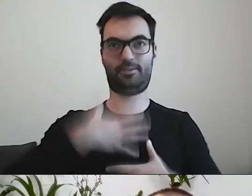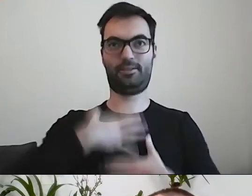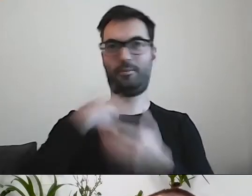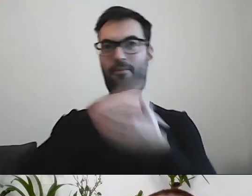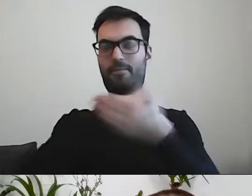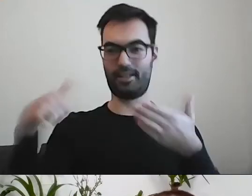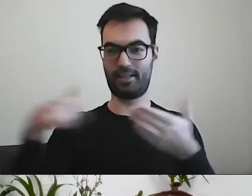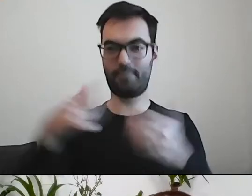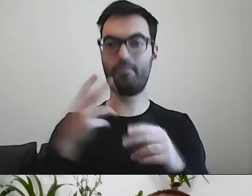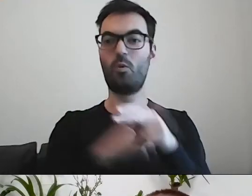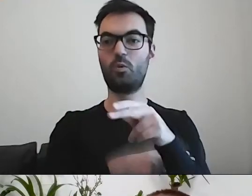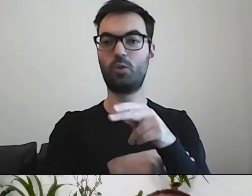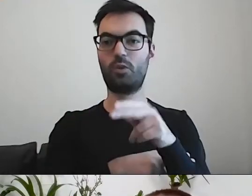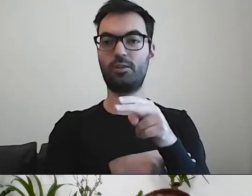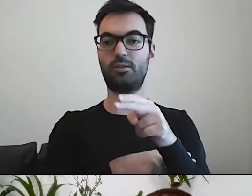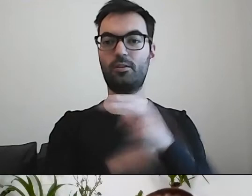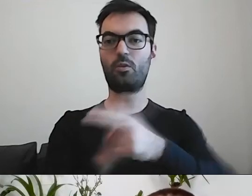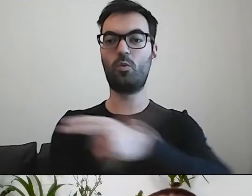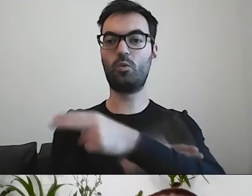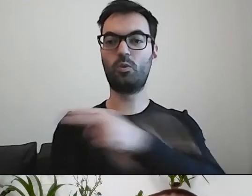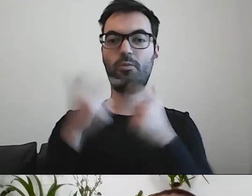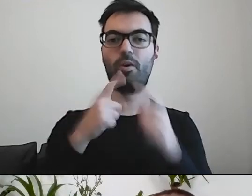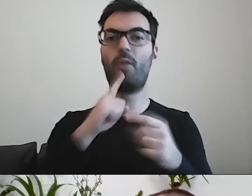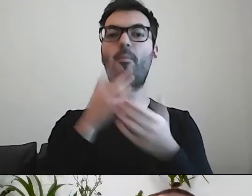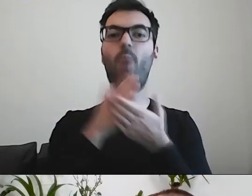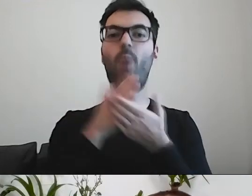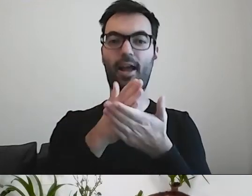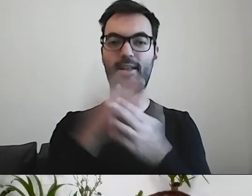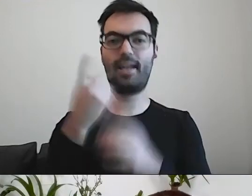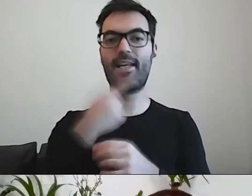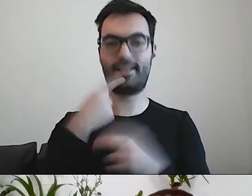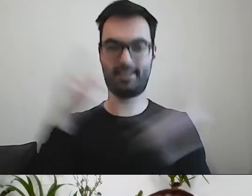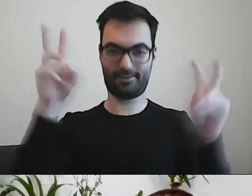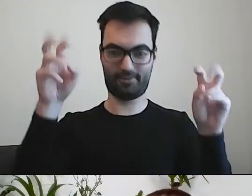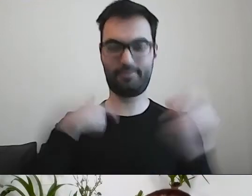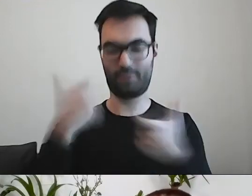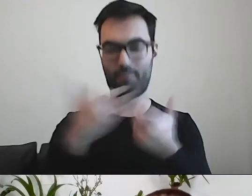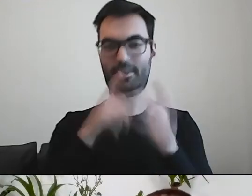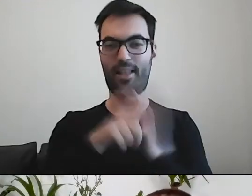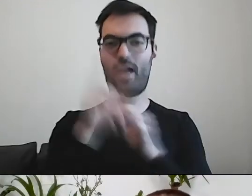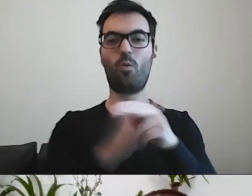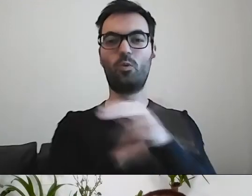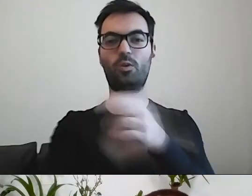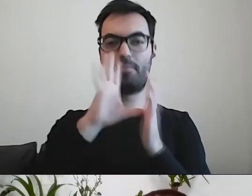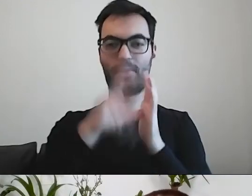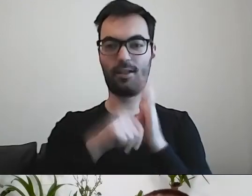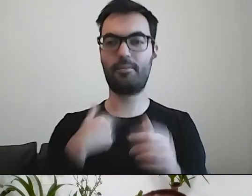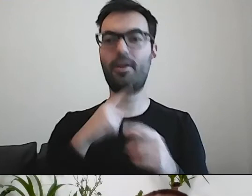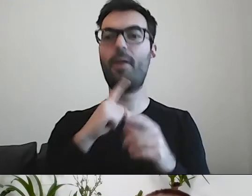W urzędzie prowadzimy Poradnię Językową Urzędu Miasta. Podpowiadamy nie tylko,